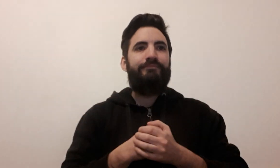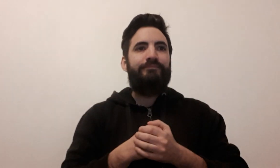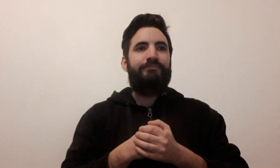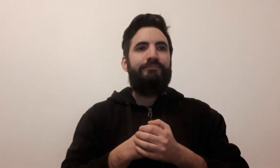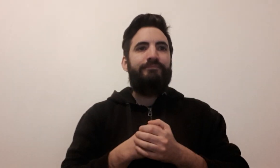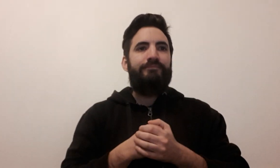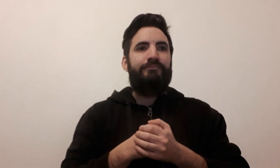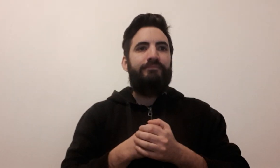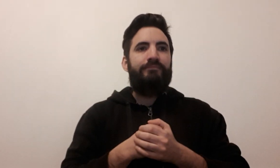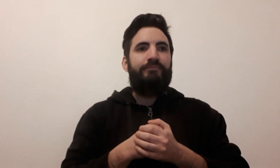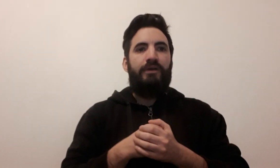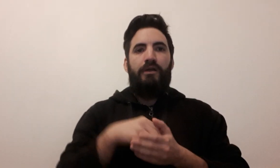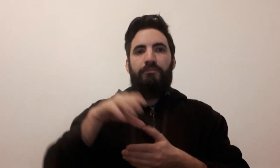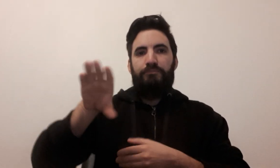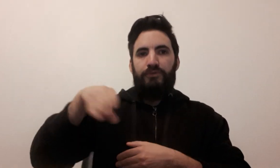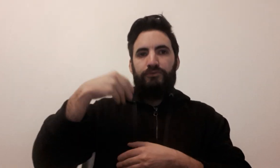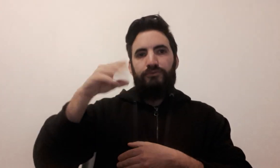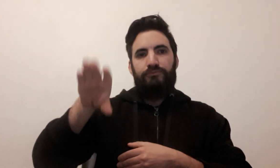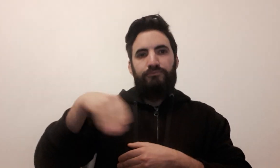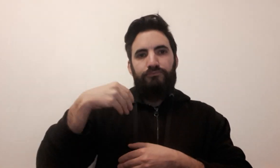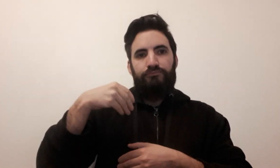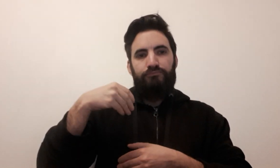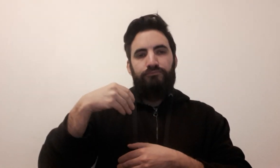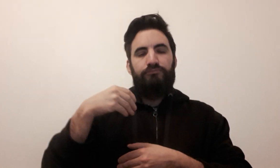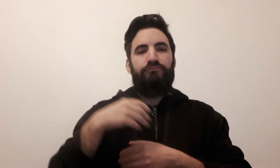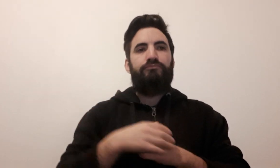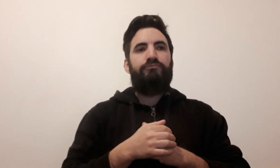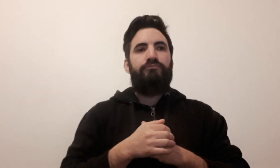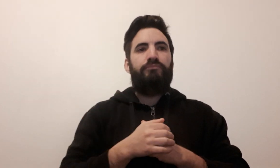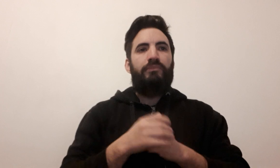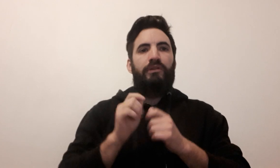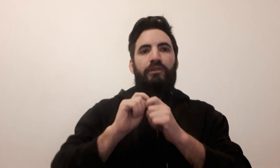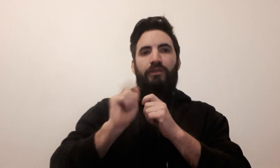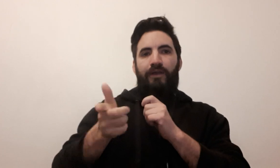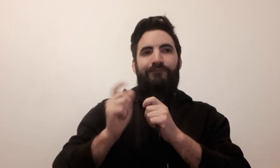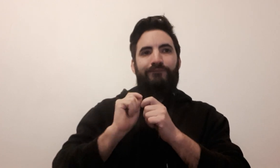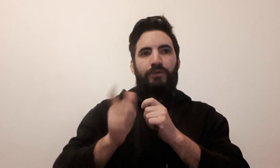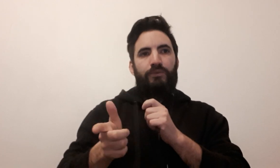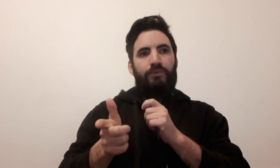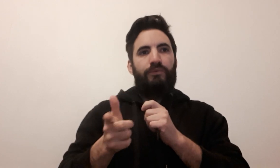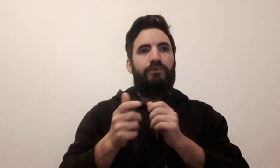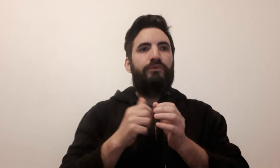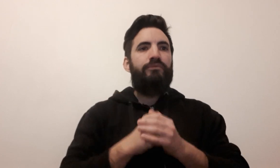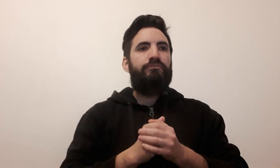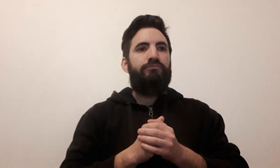piocher défausser